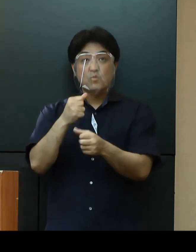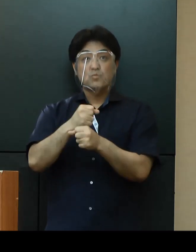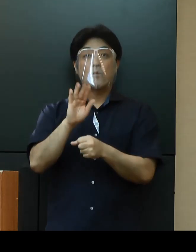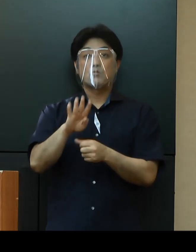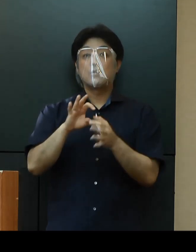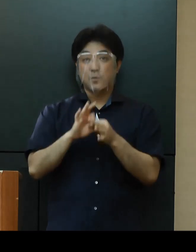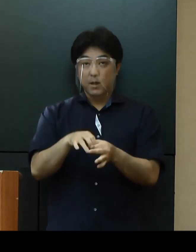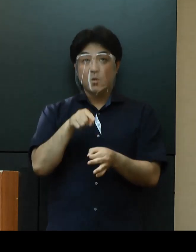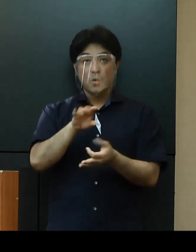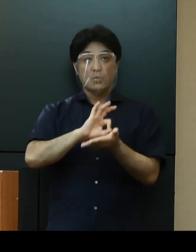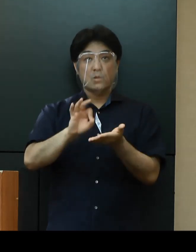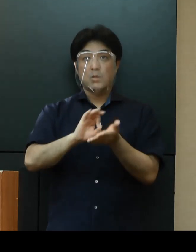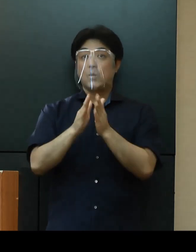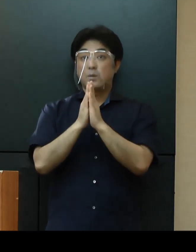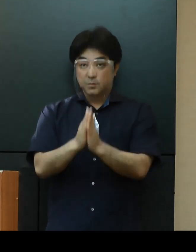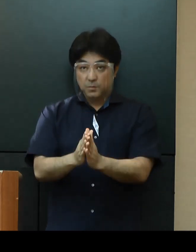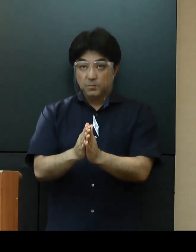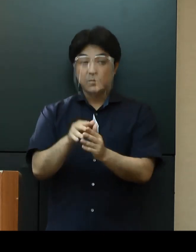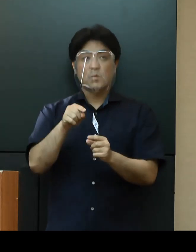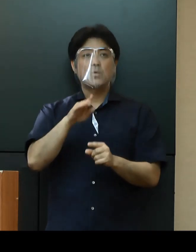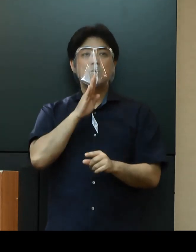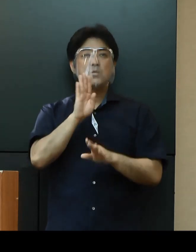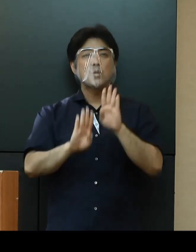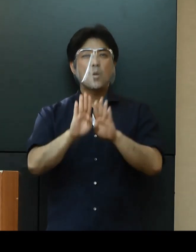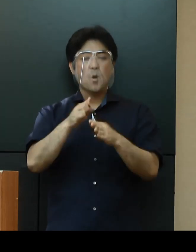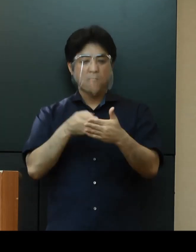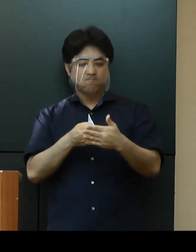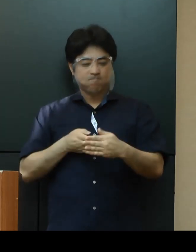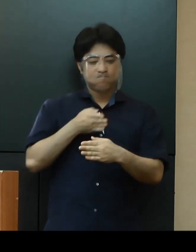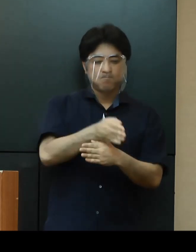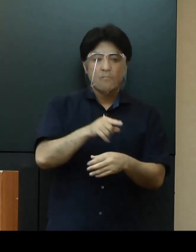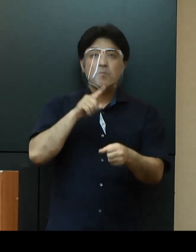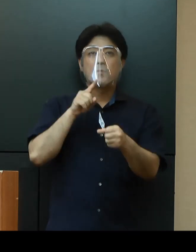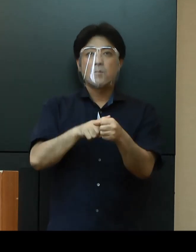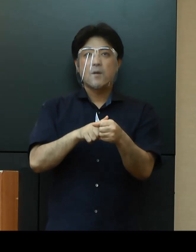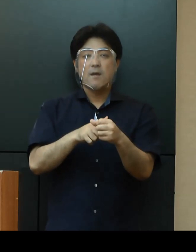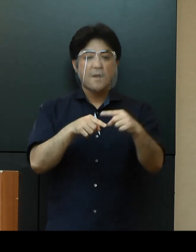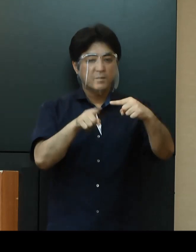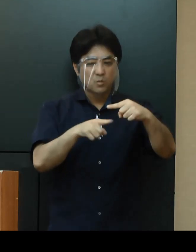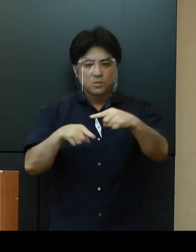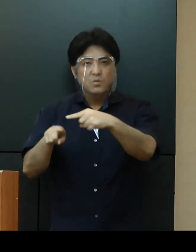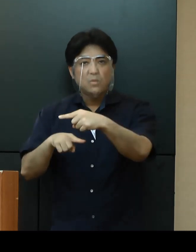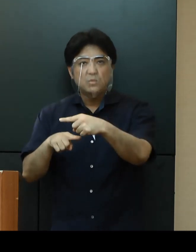この状況を乗り越えるためには、皆さんお一人おひとりの協力、努力が必要です